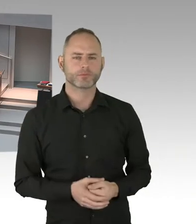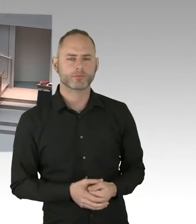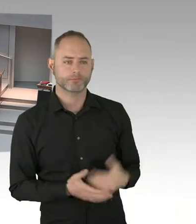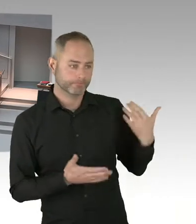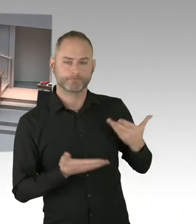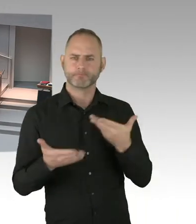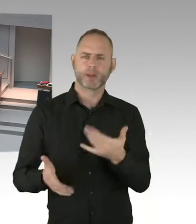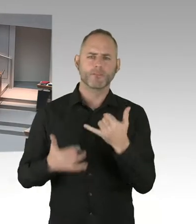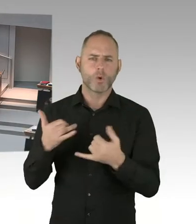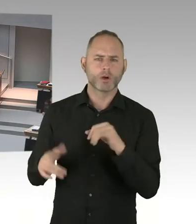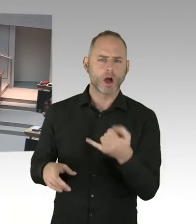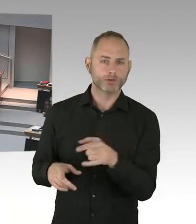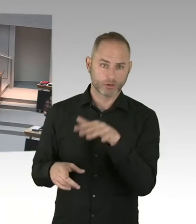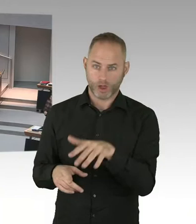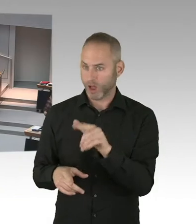(Sprecherwechsel) Diese Aussage ist mir nicht bekannt.